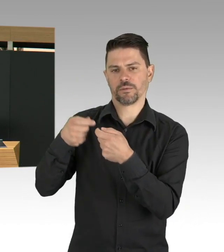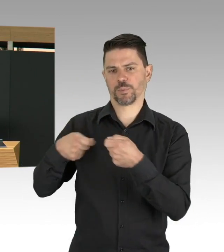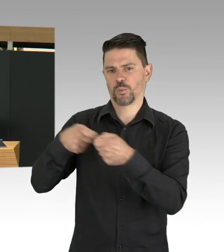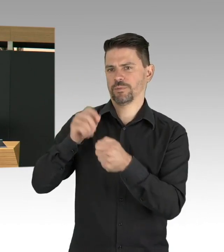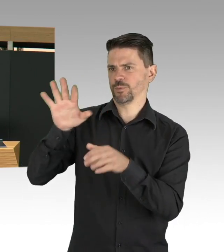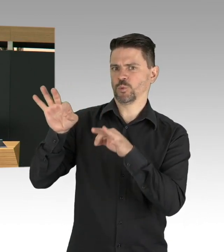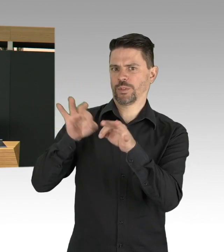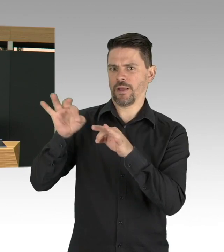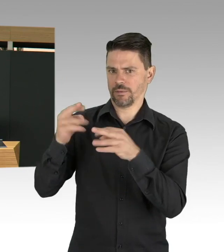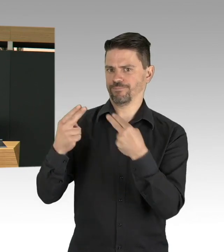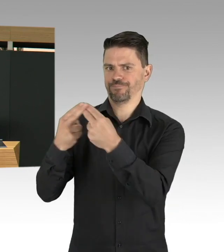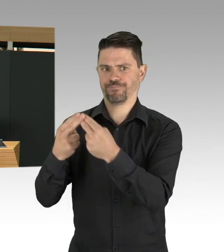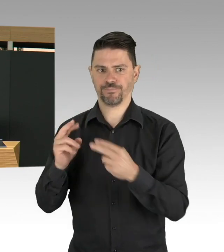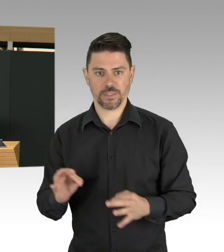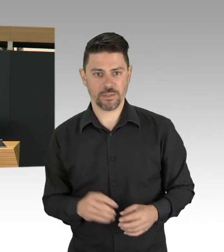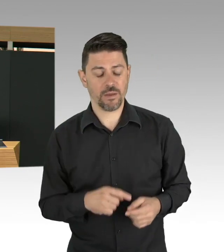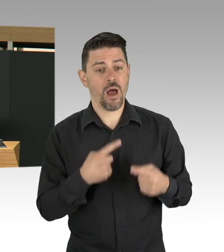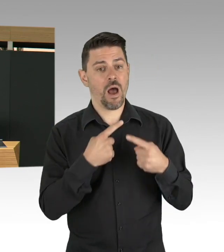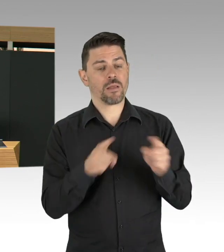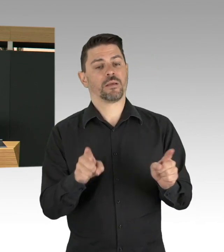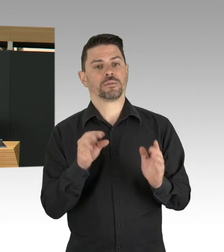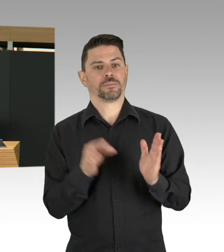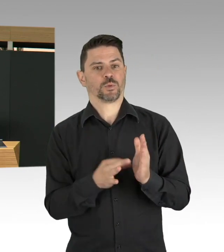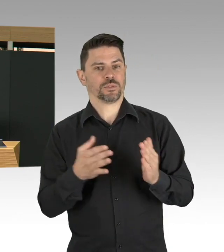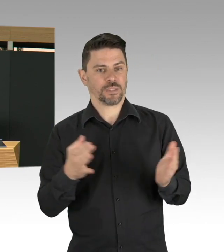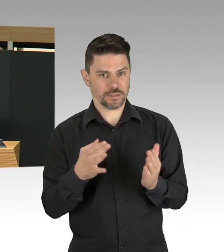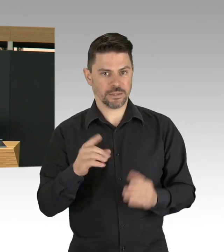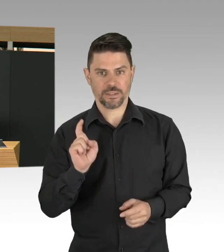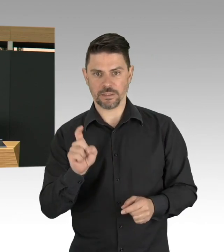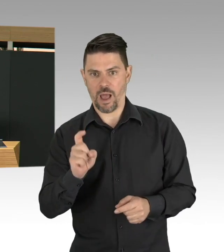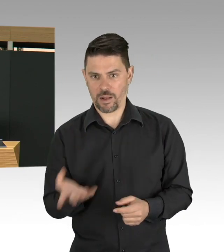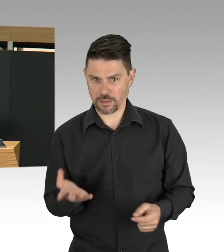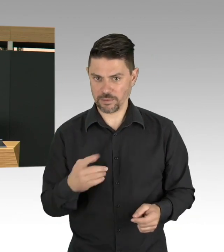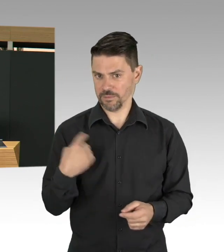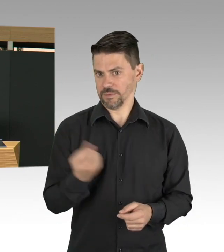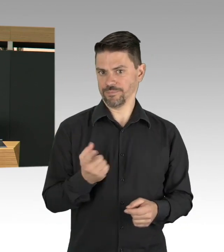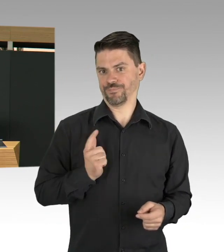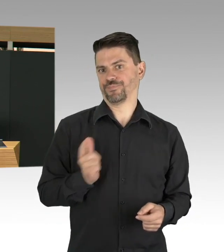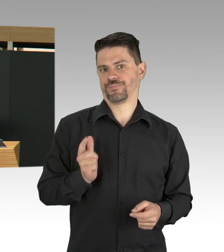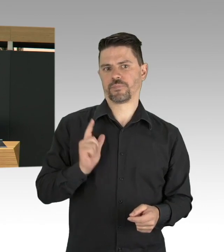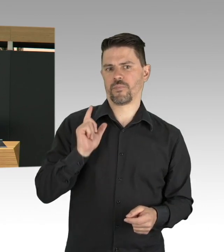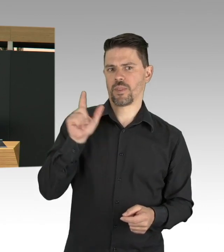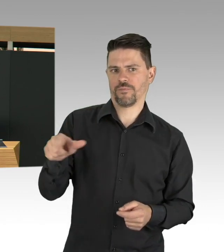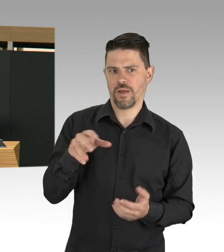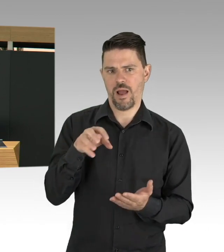wurden ja Arbeitsschutzstandards veröffentlicht und das ist Pflicht von jedem Arbeitgeber